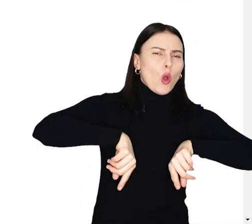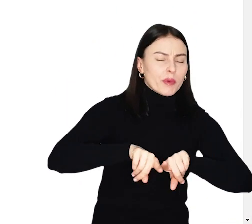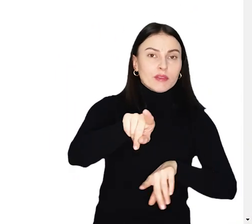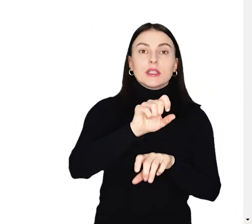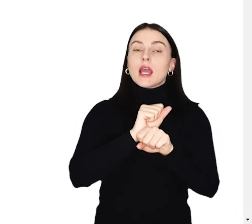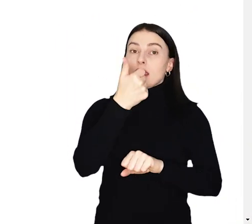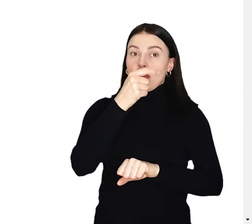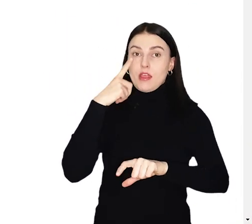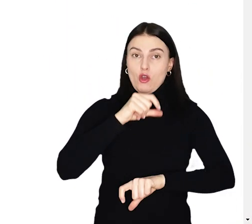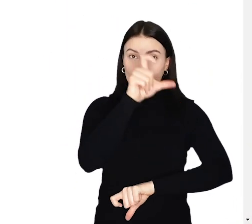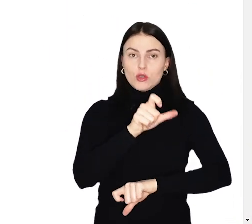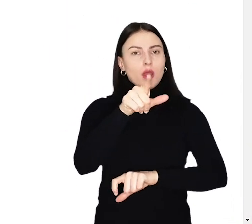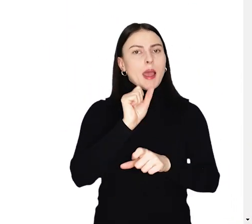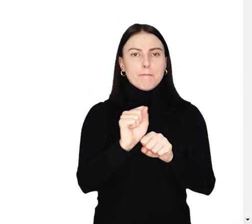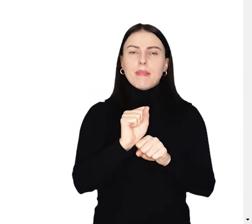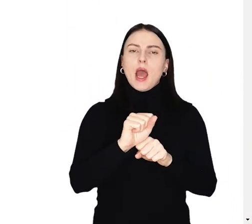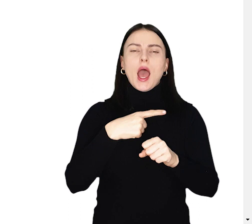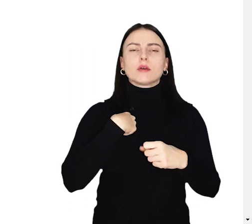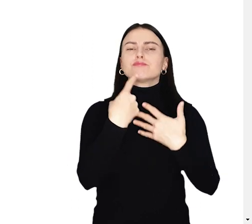Jedna osoba może zgłosić dowolną liczbę projektów.